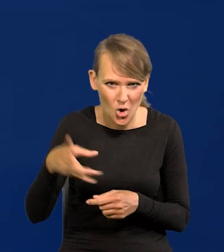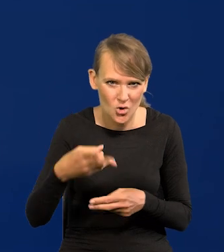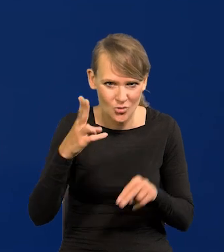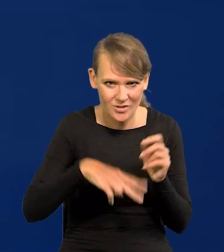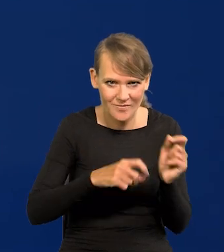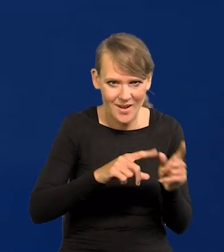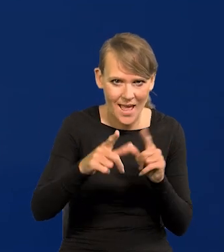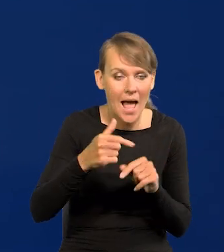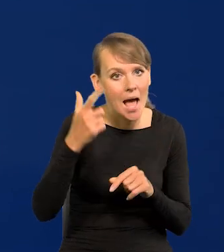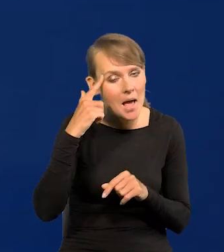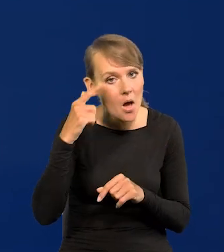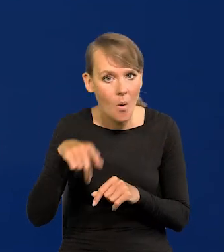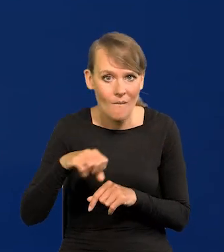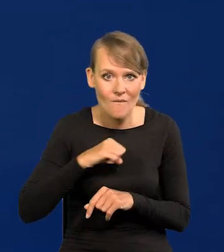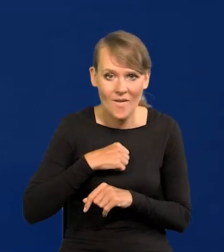Bo tak brzmi przyjemnie, że ceny spadają,